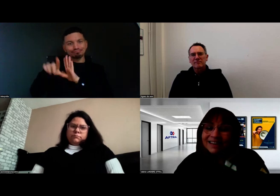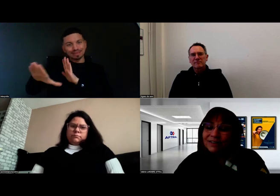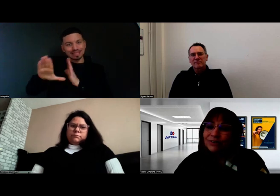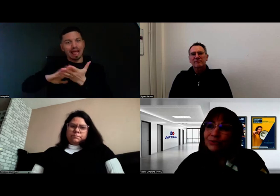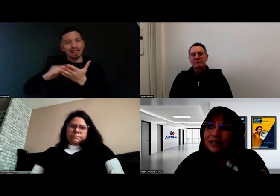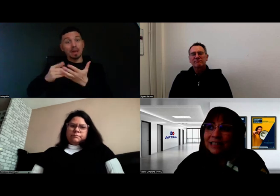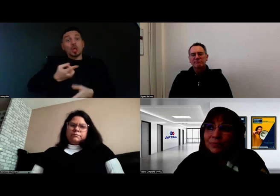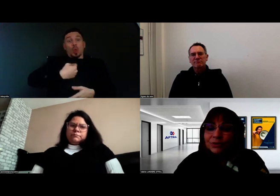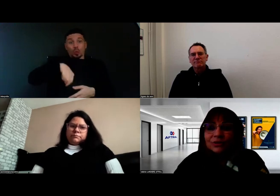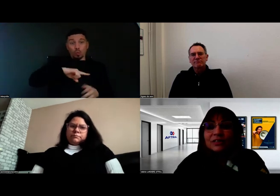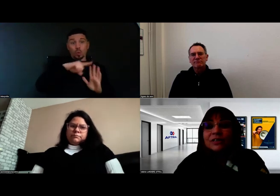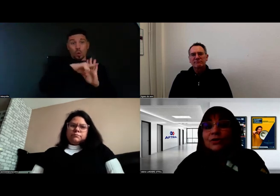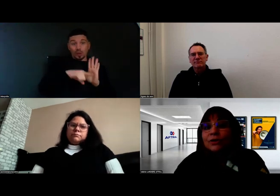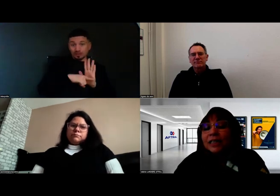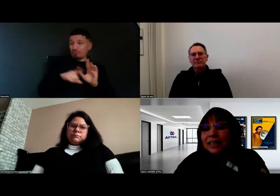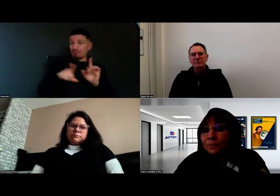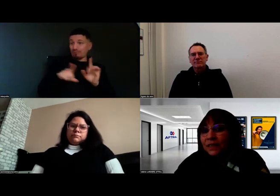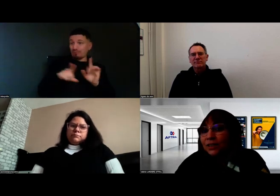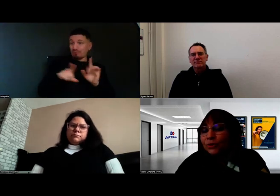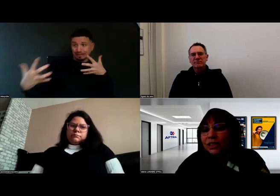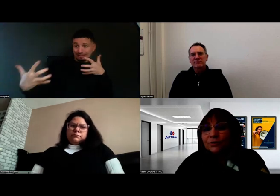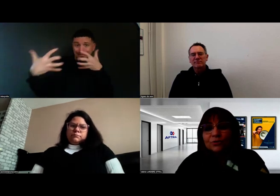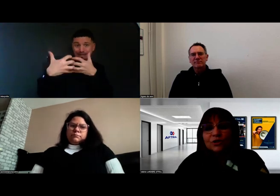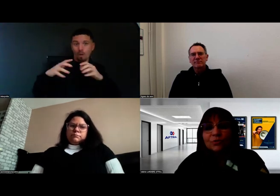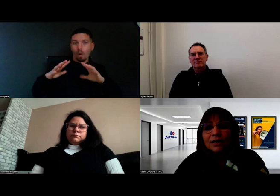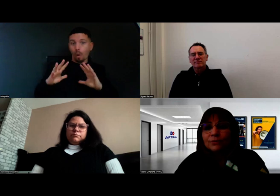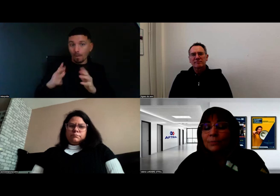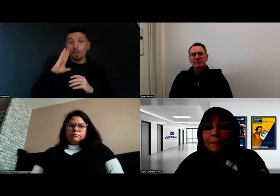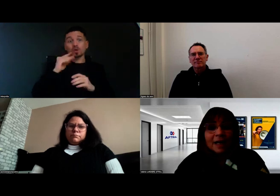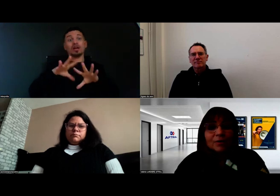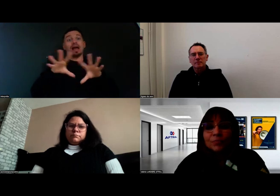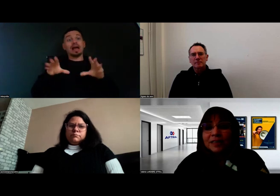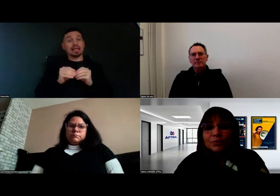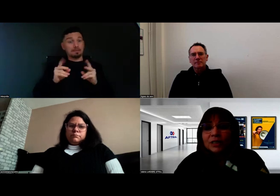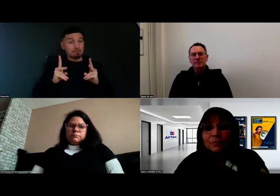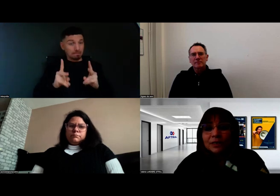C'est important en effet que l'équipe pédagogique soit accompagnée aussi,